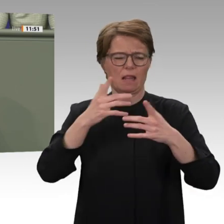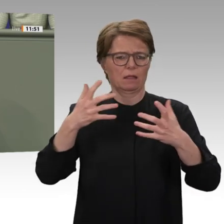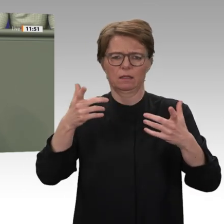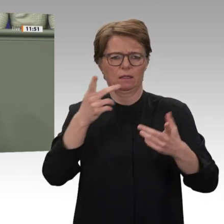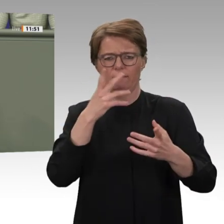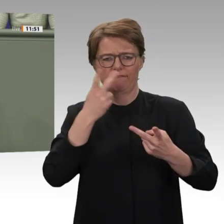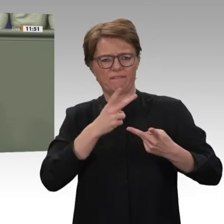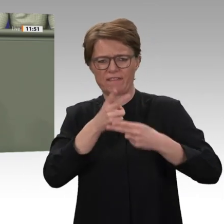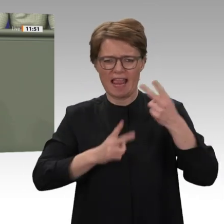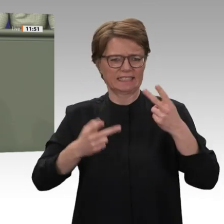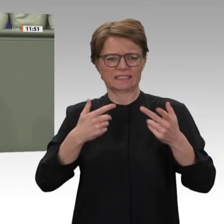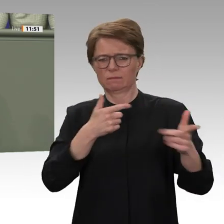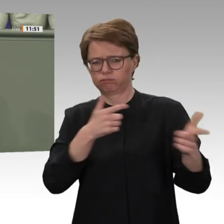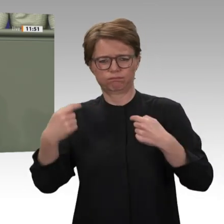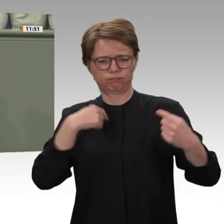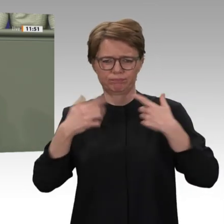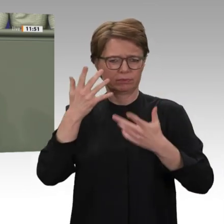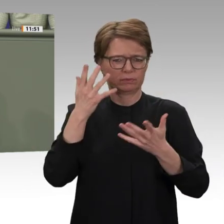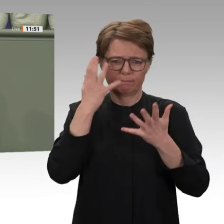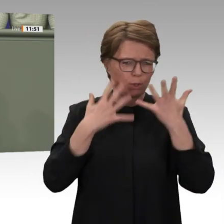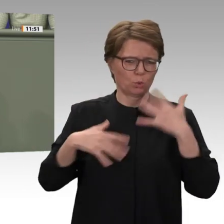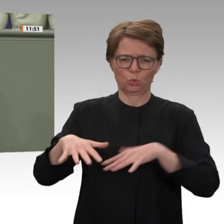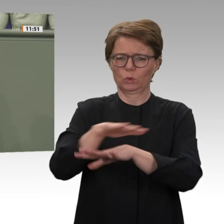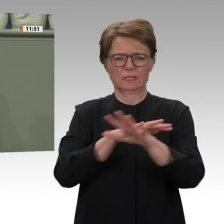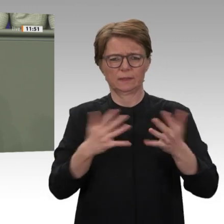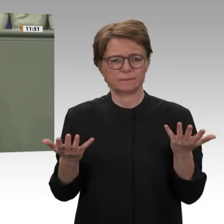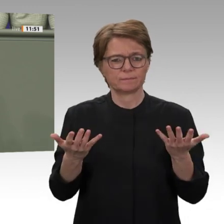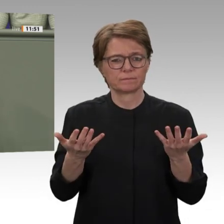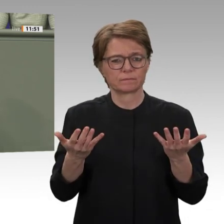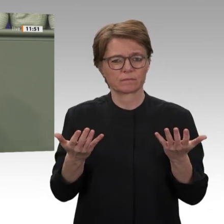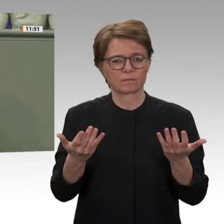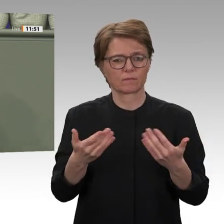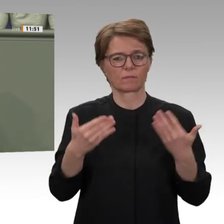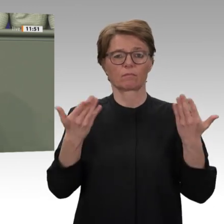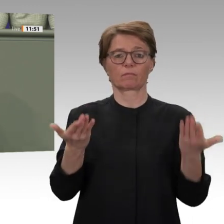Der Kampf um den politischen und wirtschaftlichen Einfluss im Sudan ist im vollen Gange,